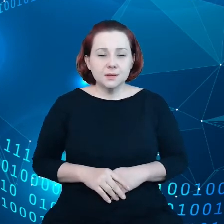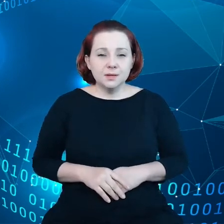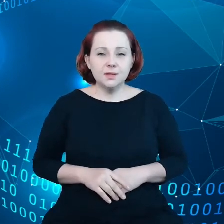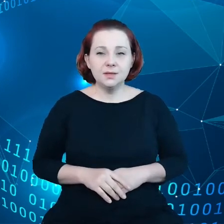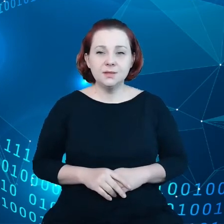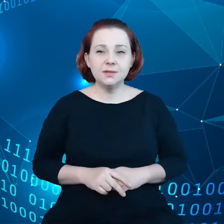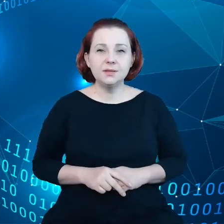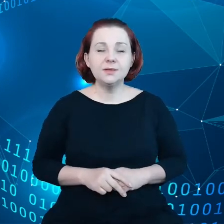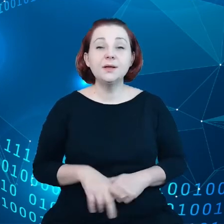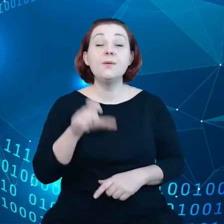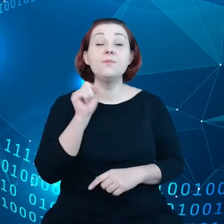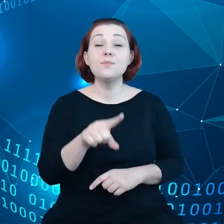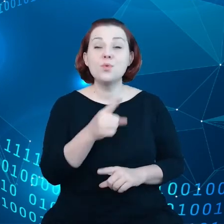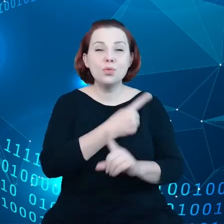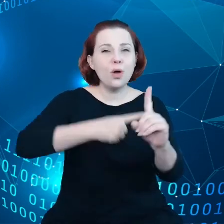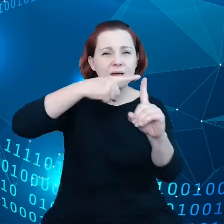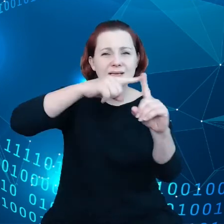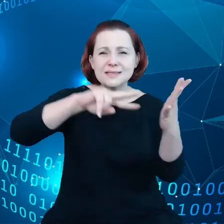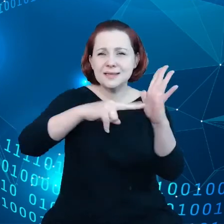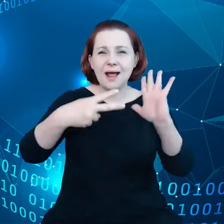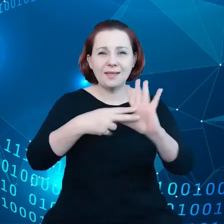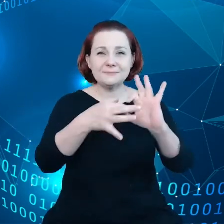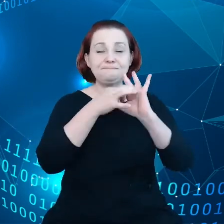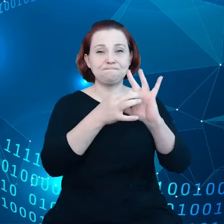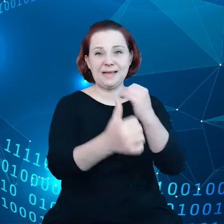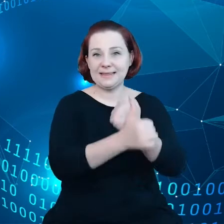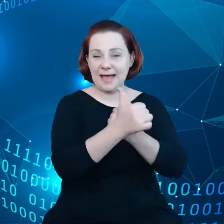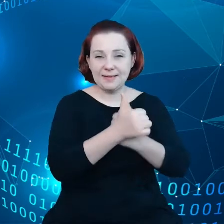Mamy dodatkowo strategię dotyczącą danych, a tutaj nie zaczynamy od zera.